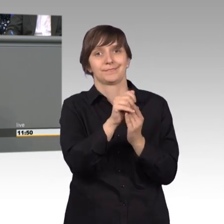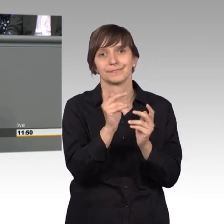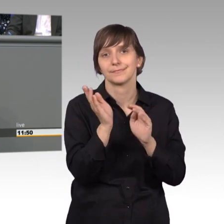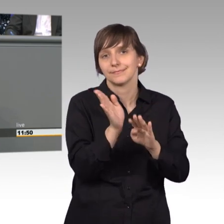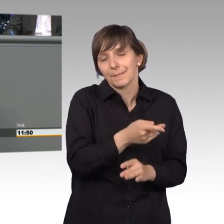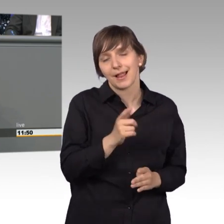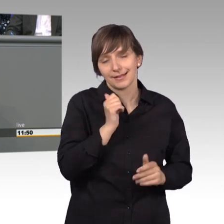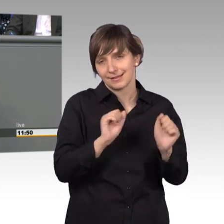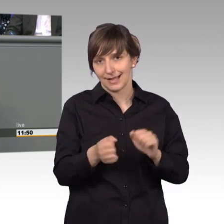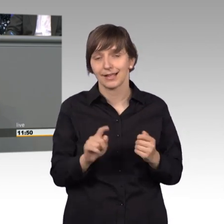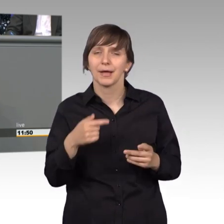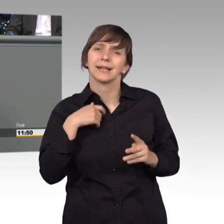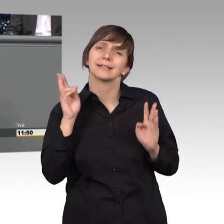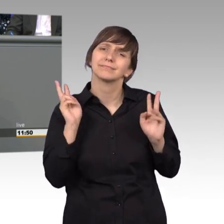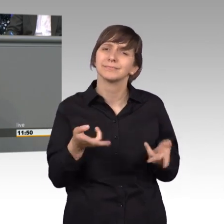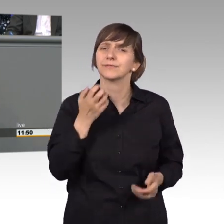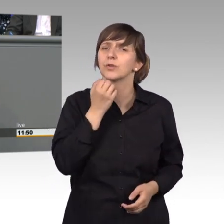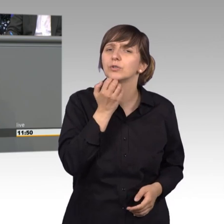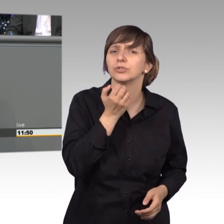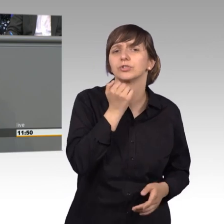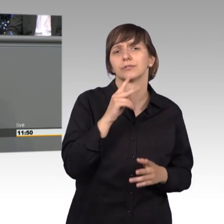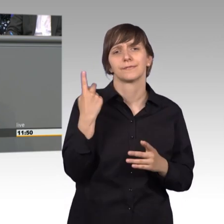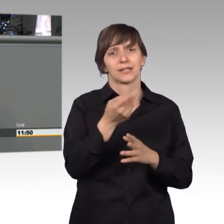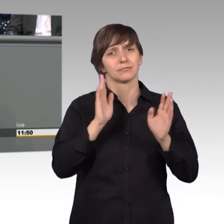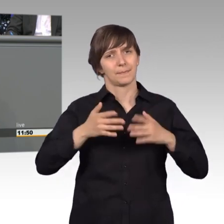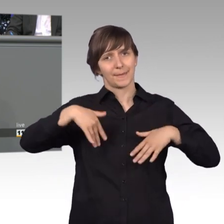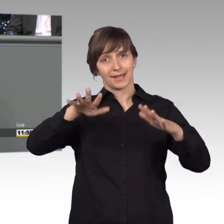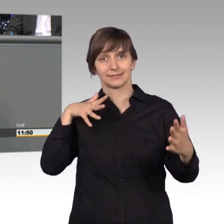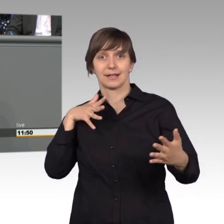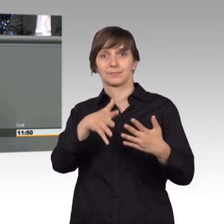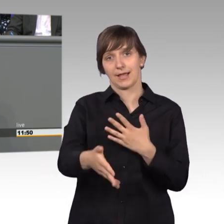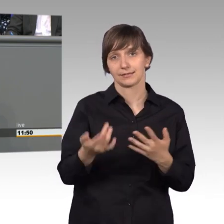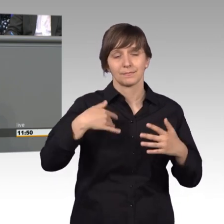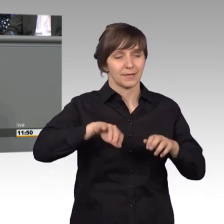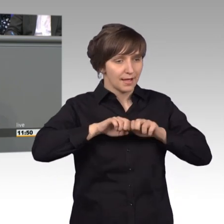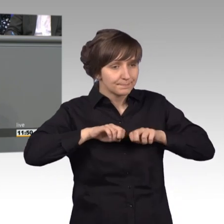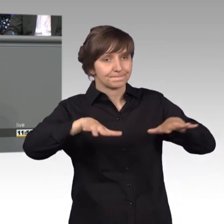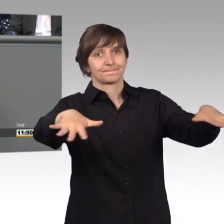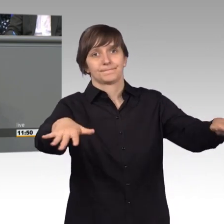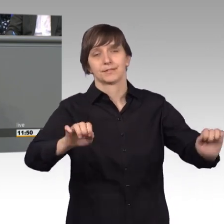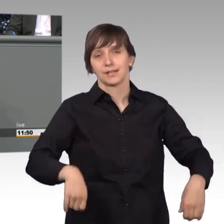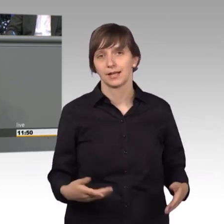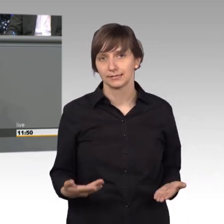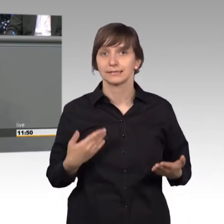Aber ich wünsche mir vor allen Dingen, dass wir transparenter werden, dass wir nach außen mehr strahlen und deswegen wollen wir Freien Demokraten